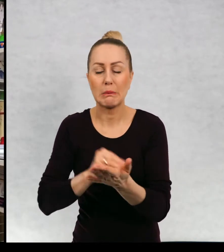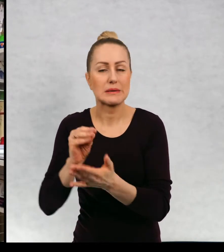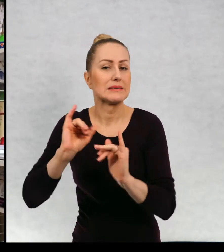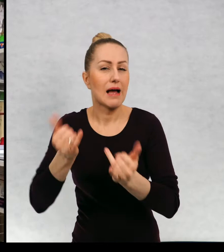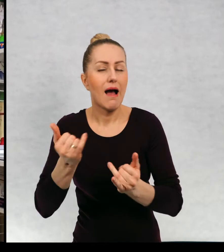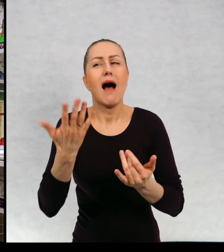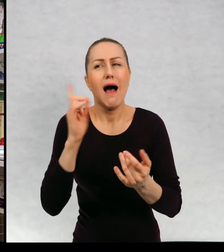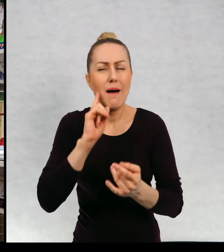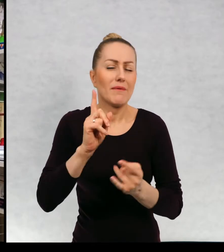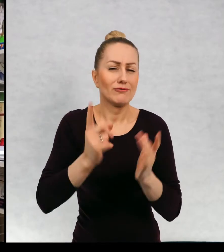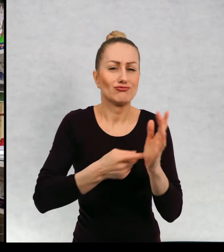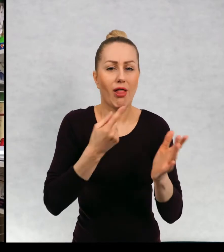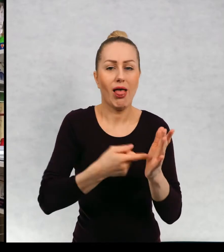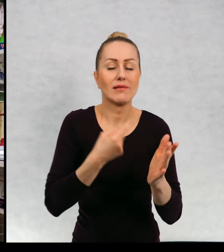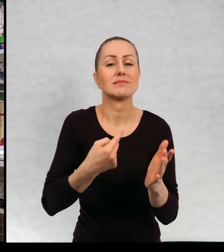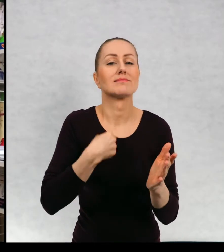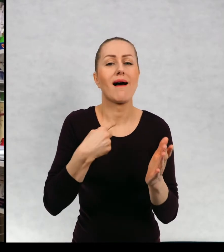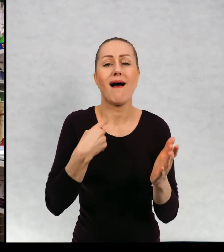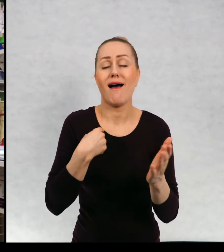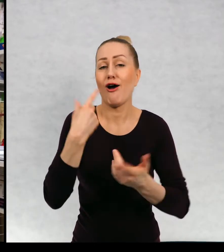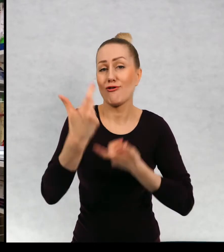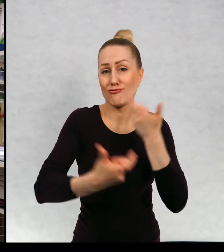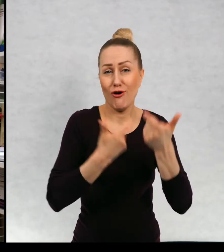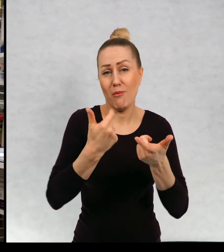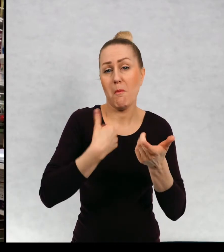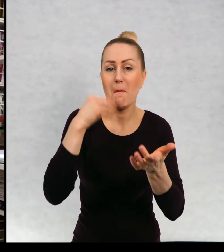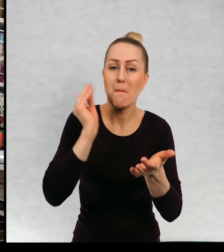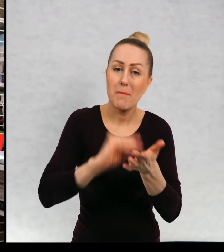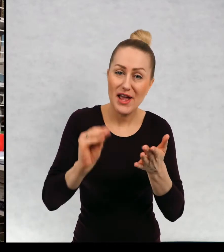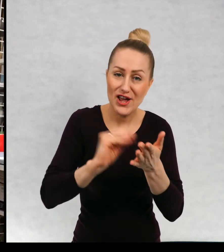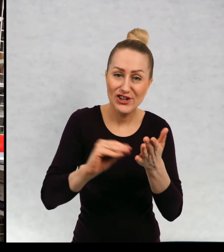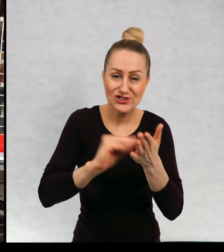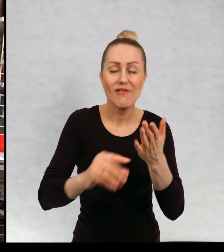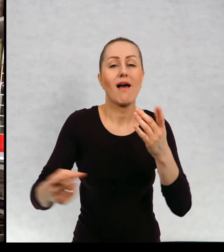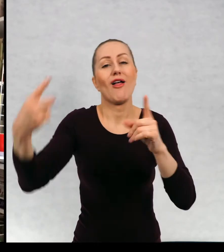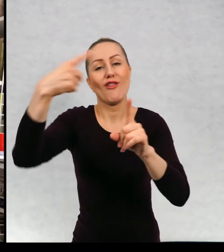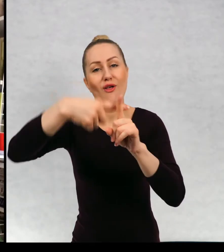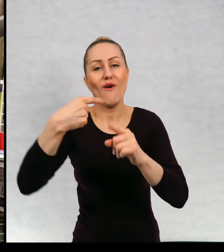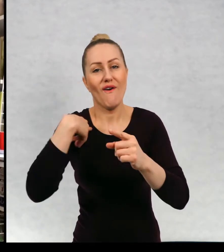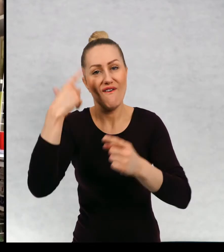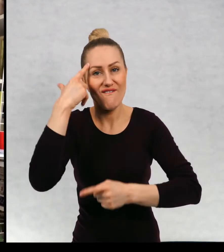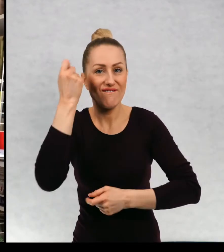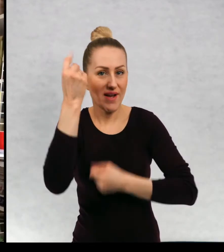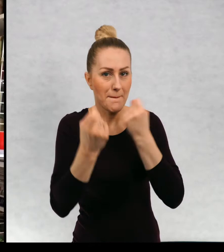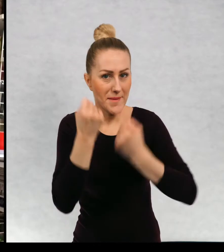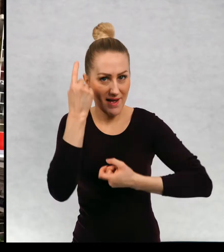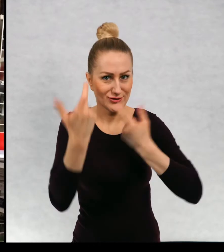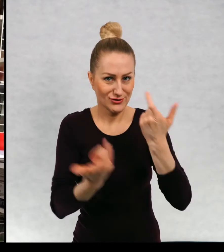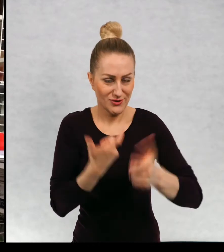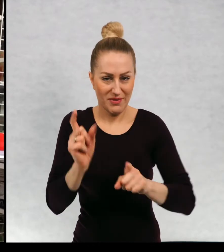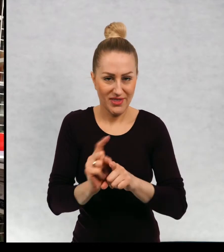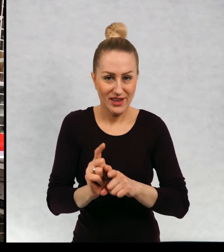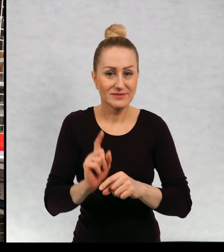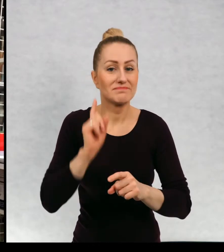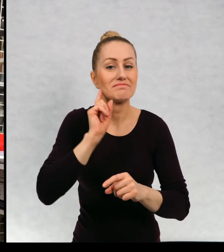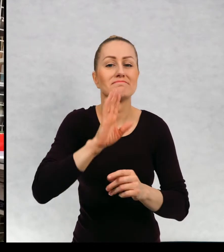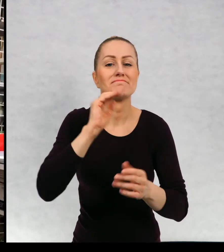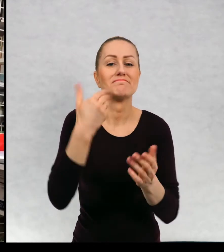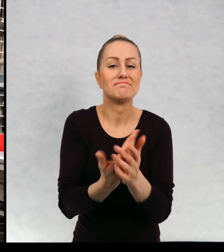Zresztą często ja sama pisząc przy okazji wymyślam. Ponieważ muszę wam powiedzieć, że